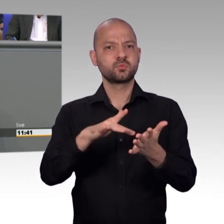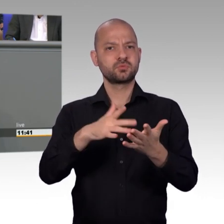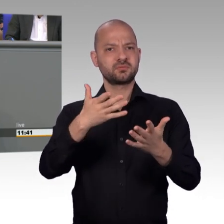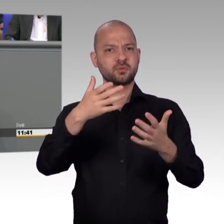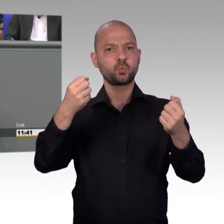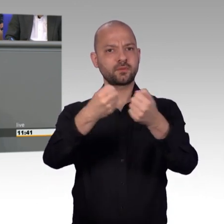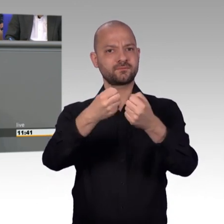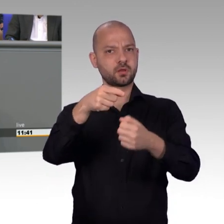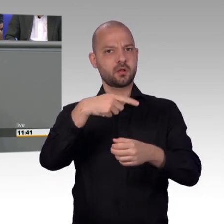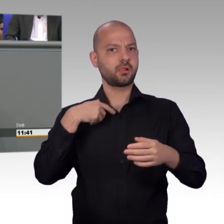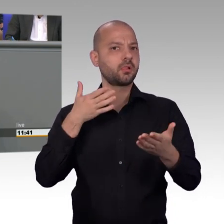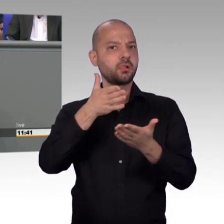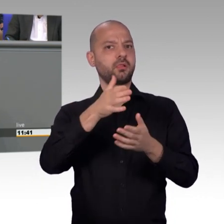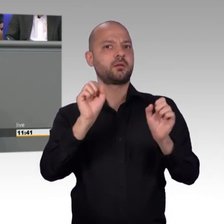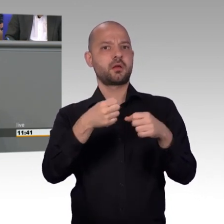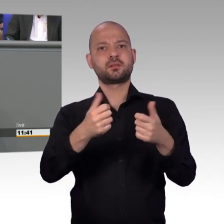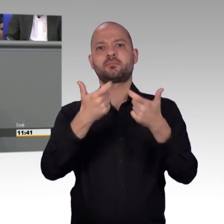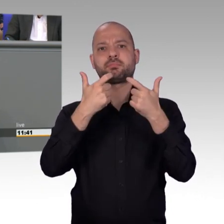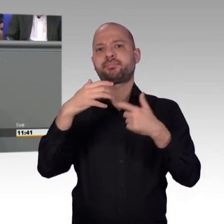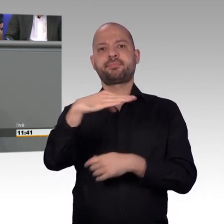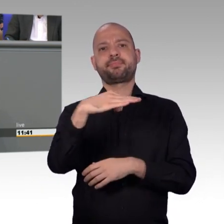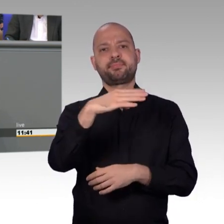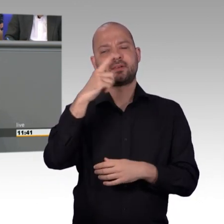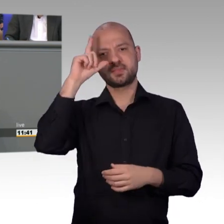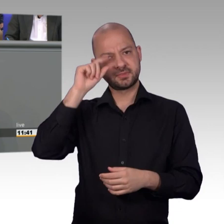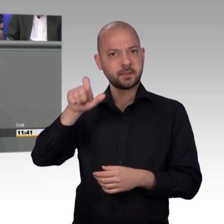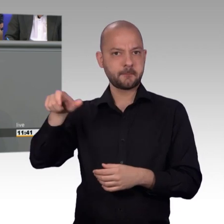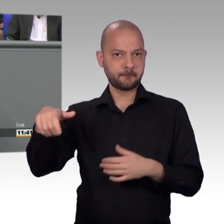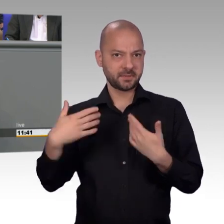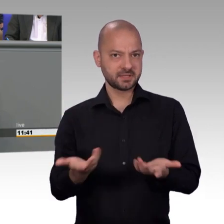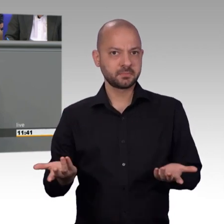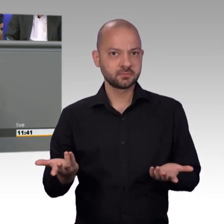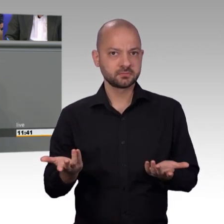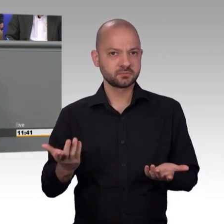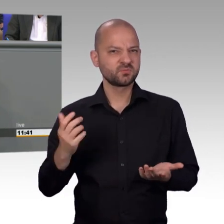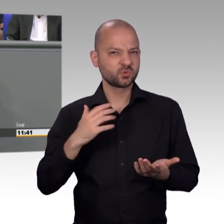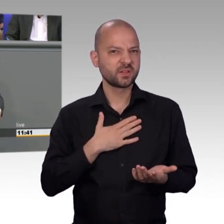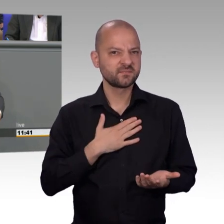Petitionsausschuss in dieser Sache ganz klaren Handlungsbedarf gesehen hat und das die Eingaben deutlich